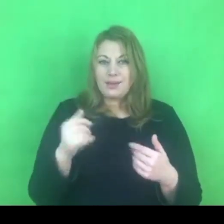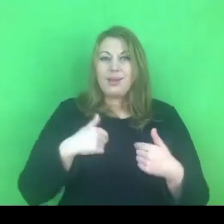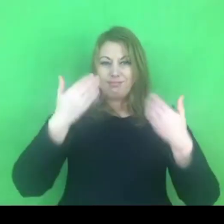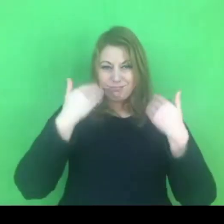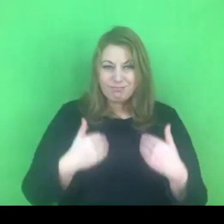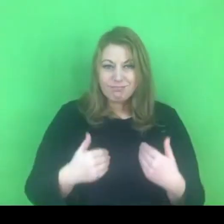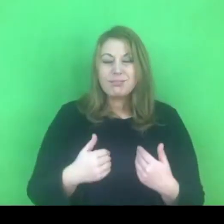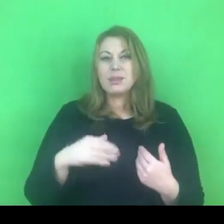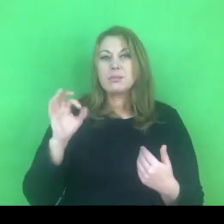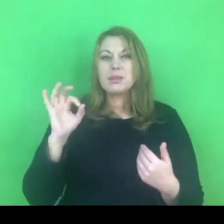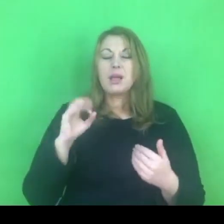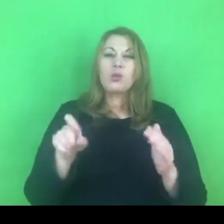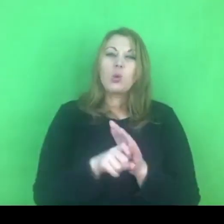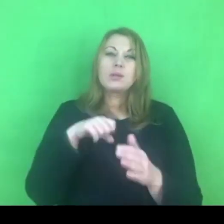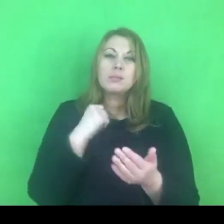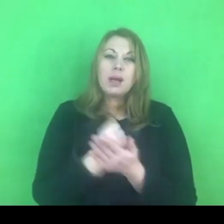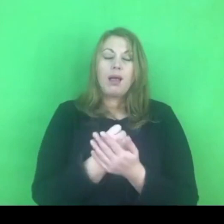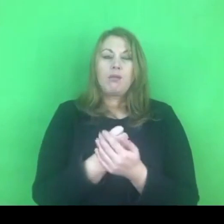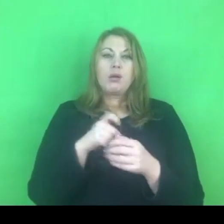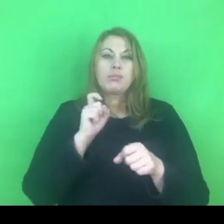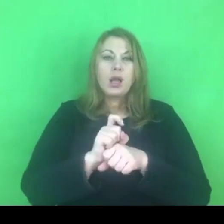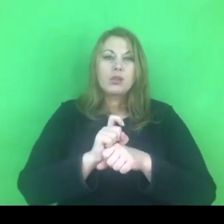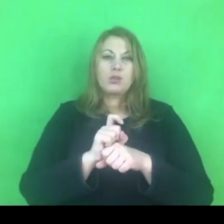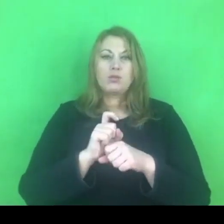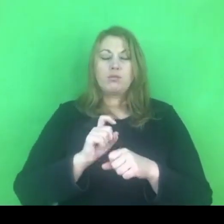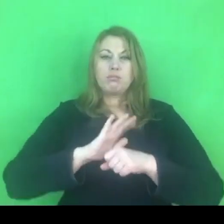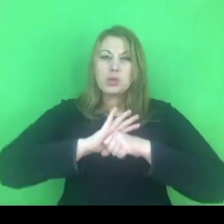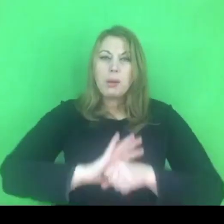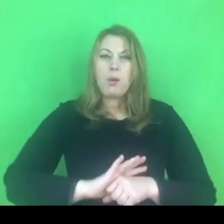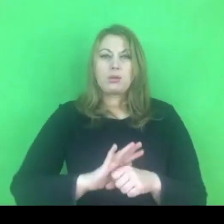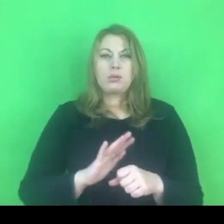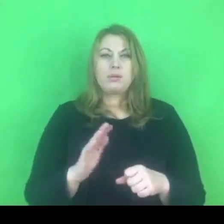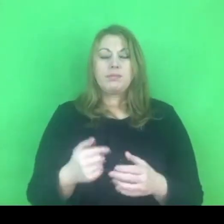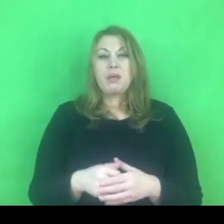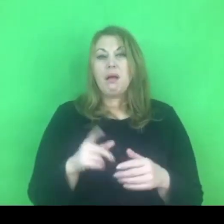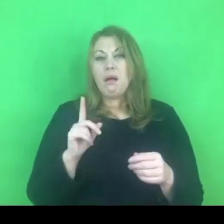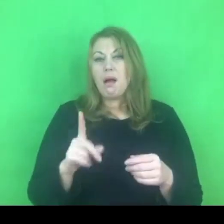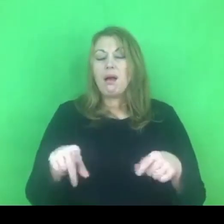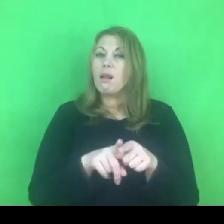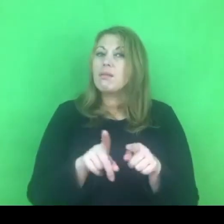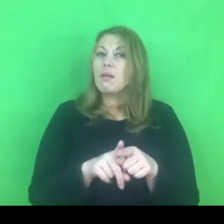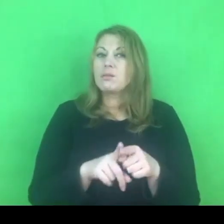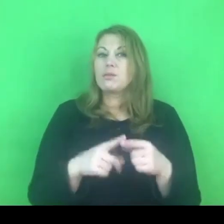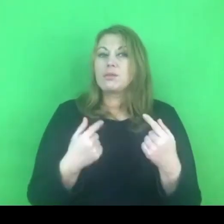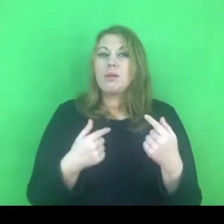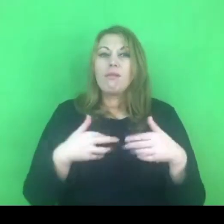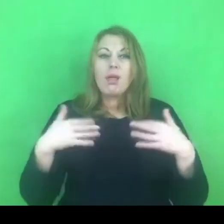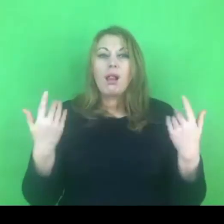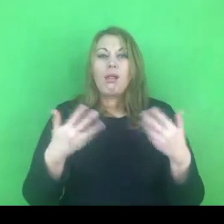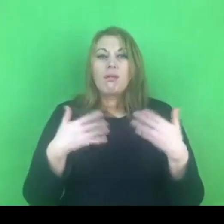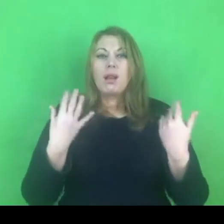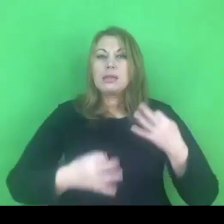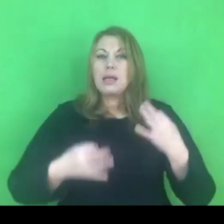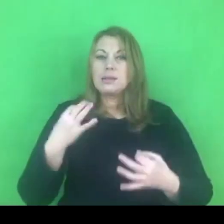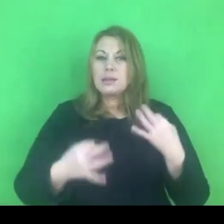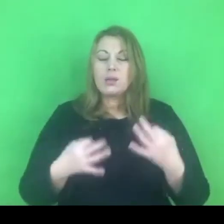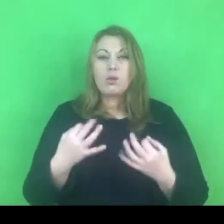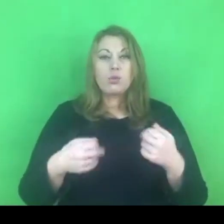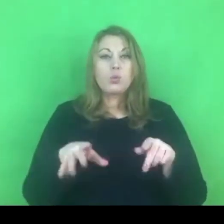ale specjalista w momencie z wieloma zastanowieniami i z wieloma niezrozumieniami sytuacji.